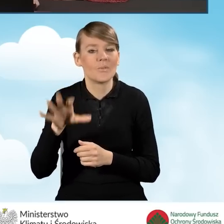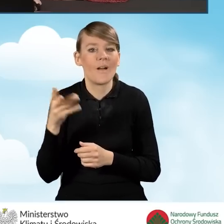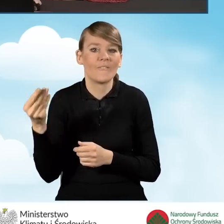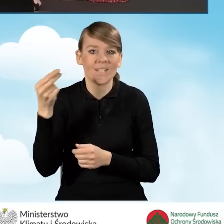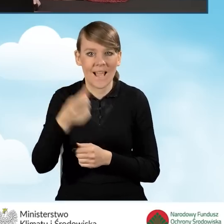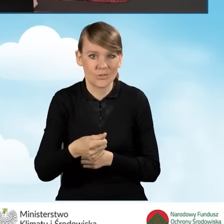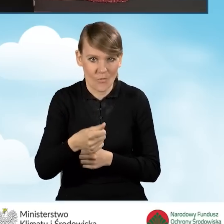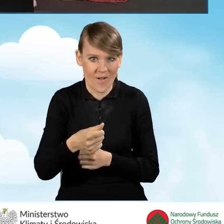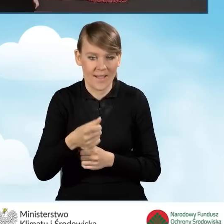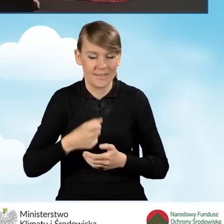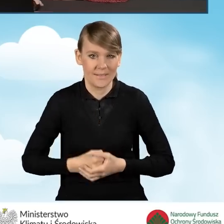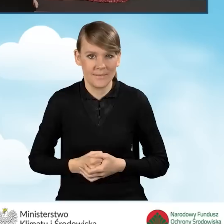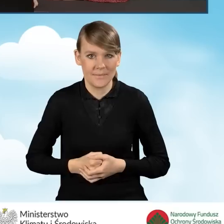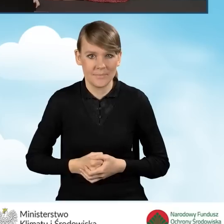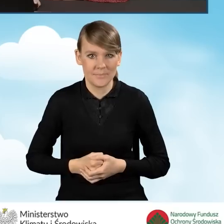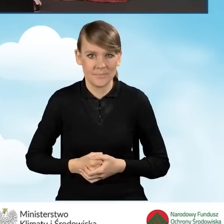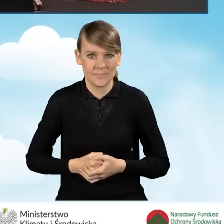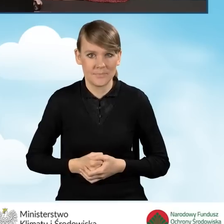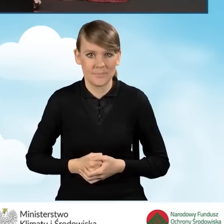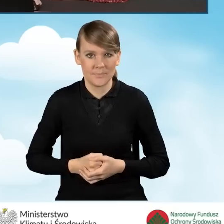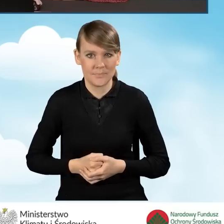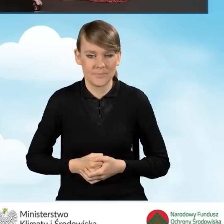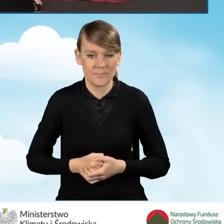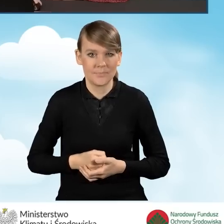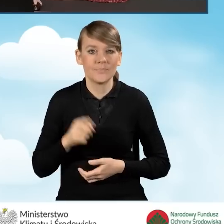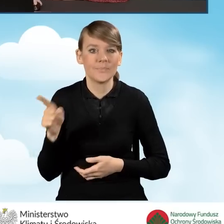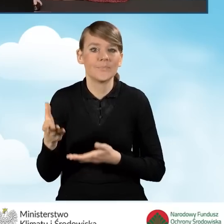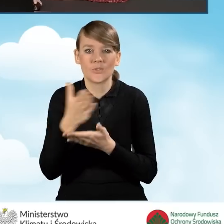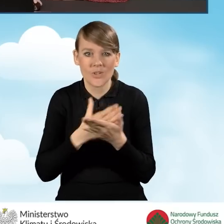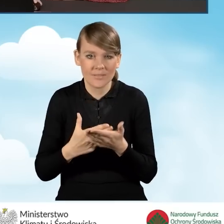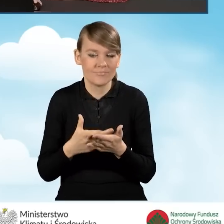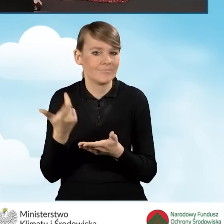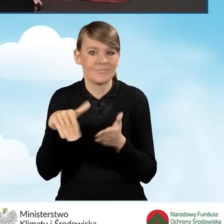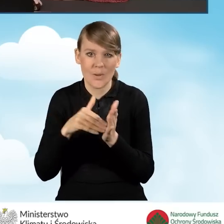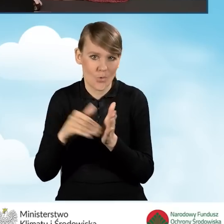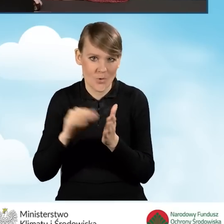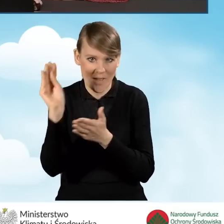Jest to sekcja, która nie wymaga już przez nas żadnego wypełniania,